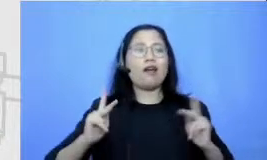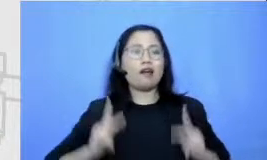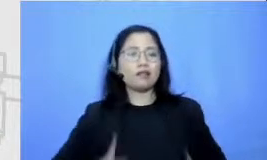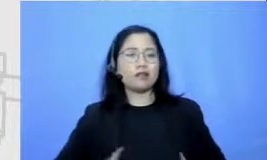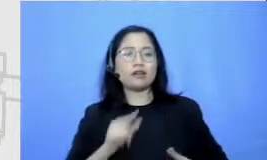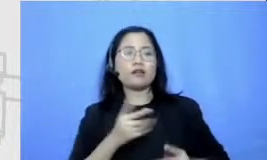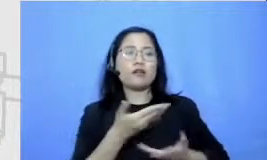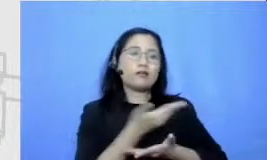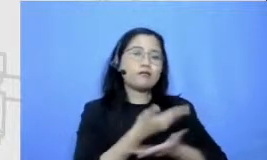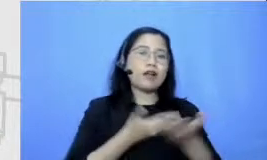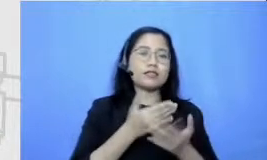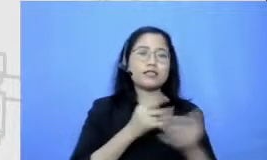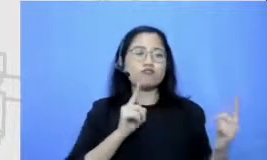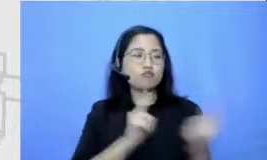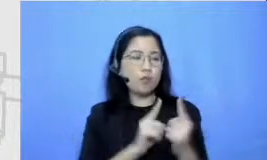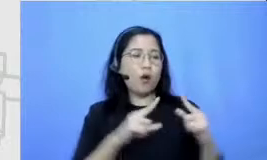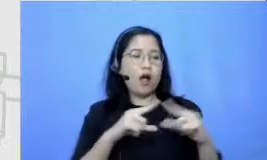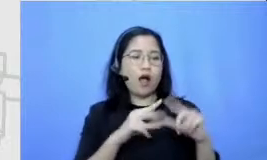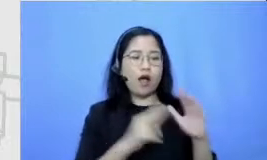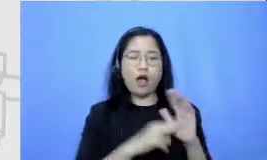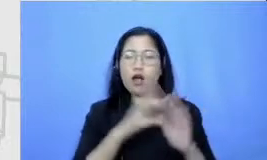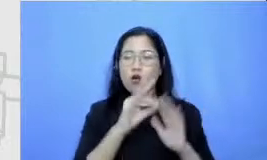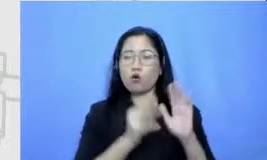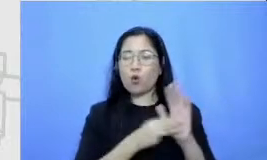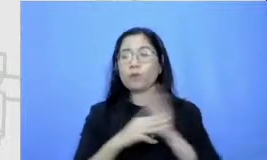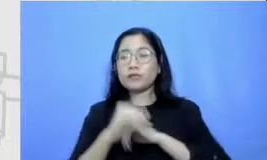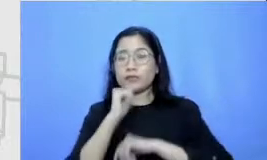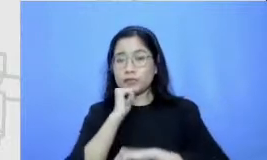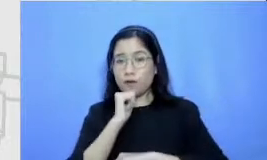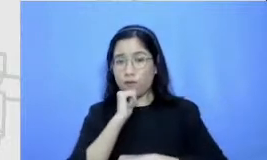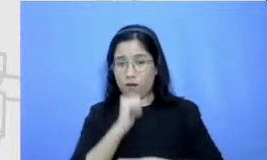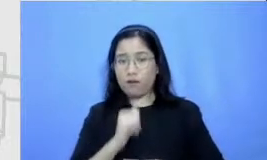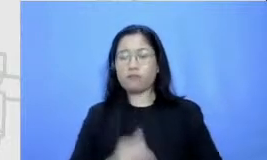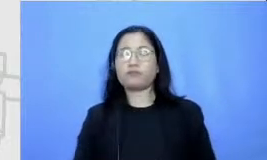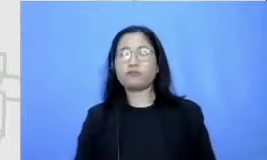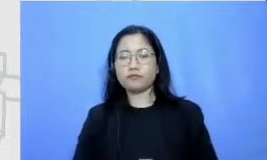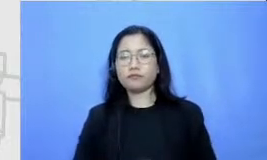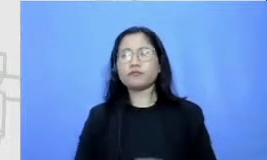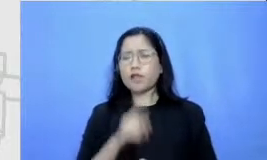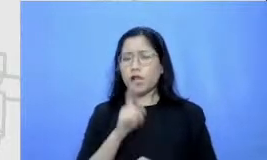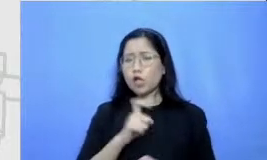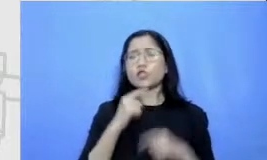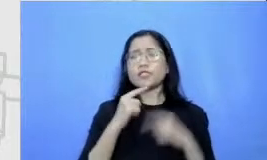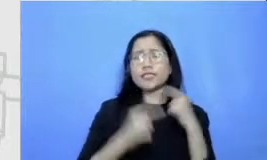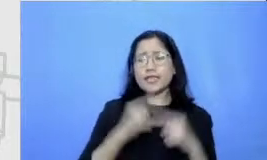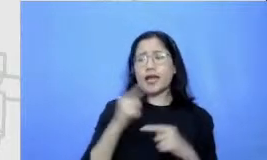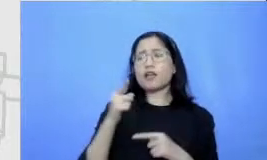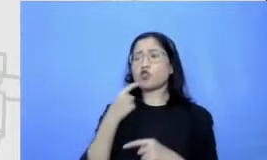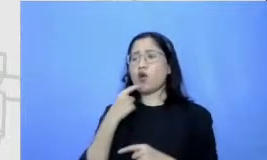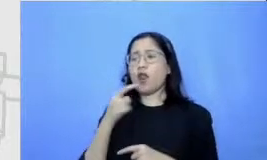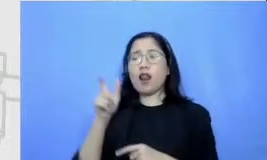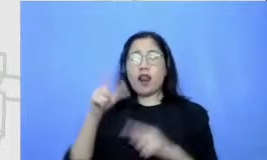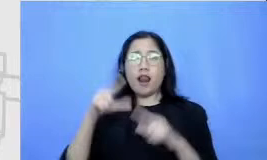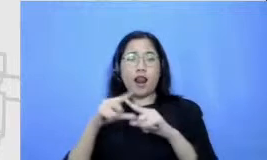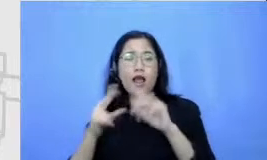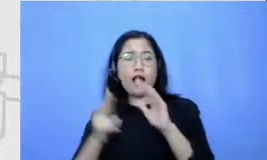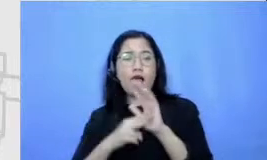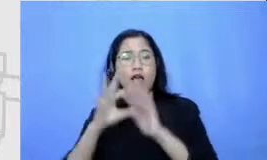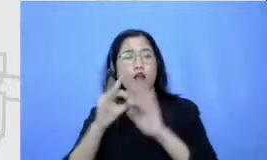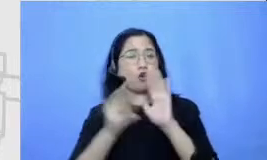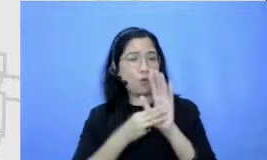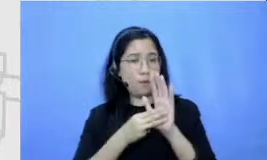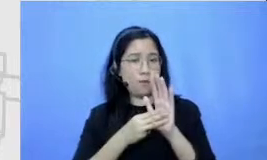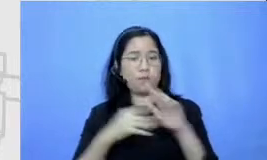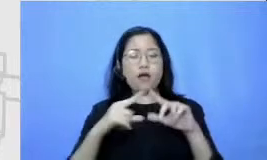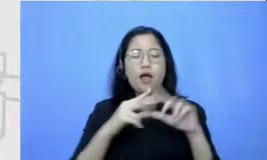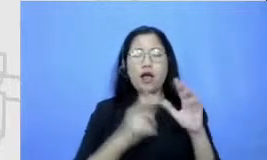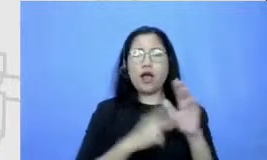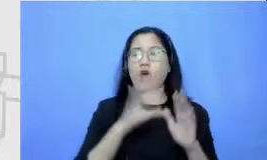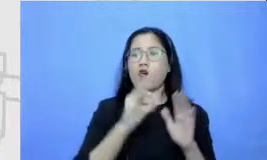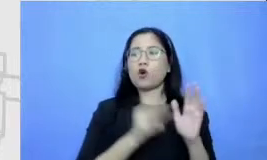lagi ya kemudian aderus diceritakan tangan oknum Seperti apa ya keunikannya jadi misalnya Anom ini